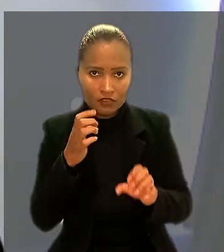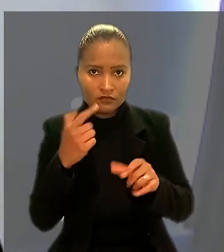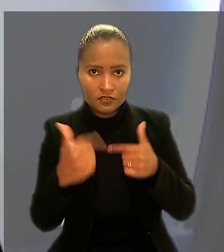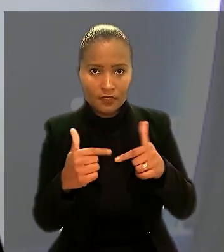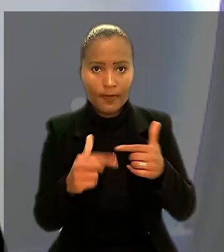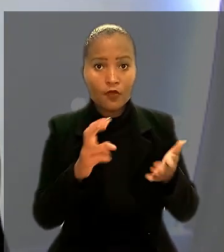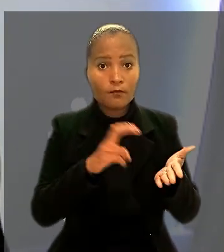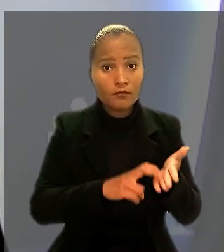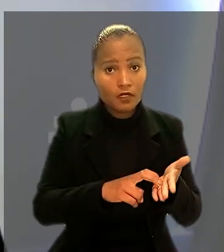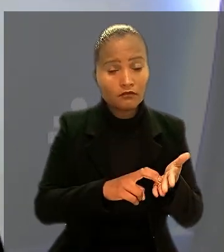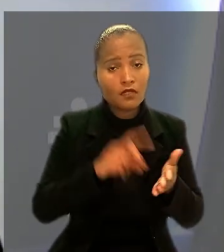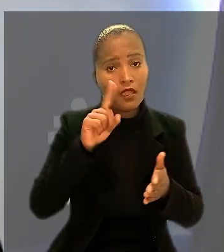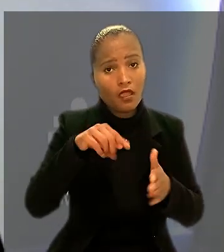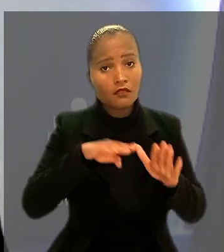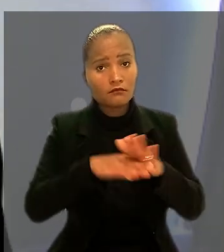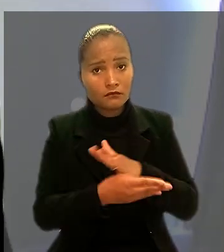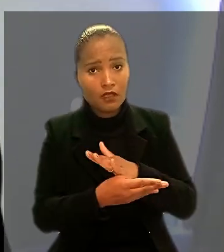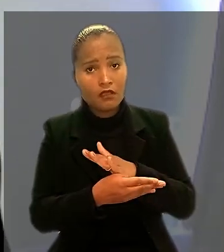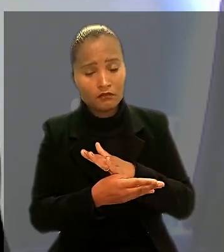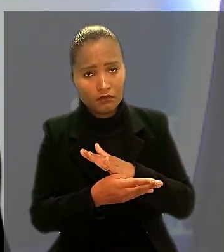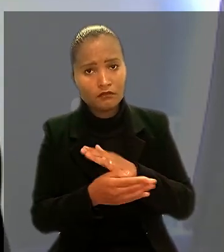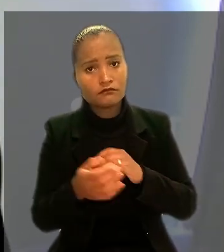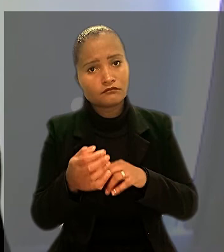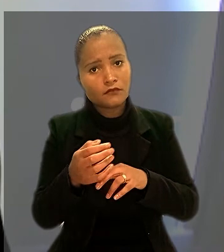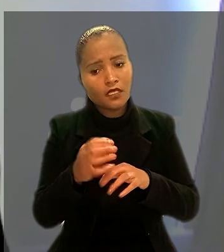são enquadrados em categoria profissional diferenciada.